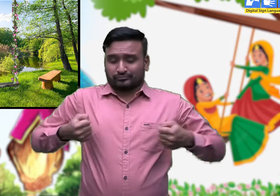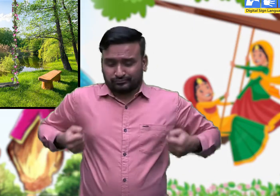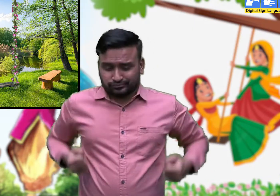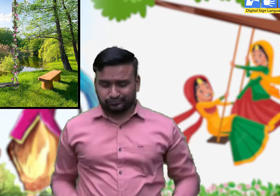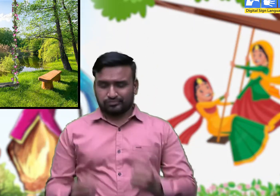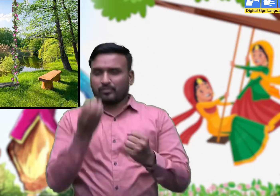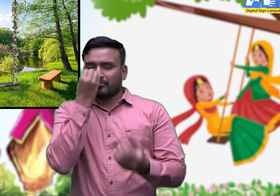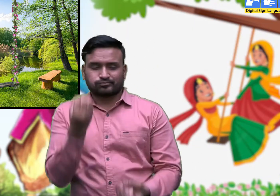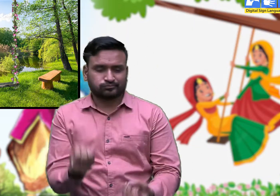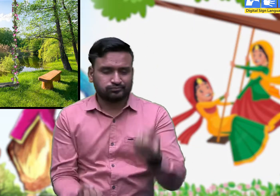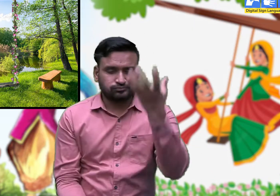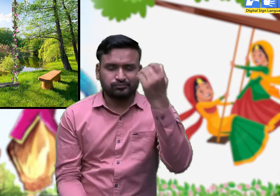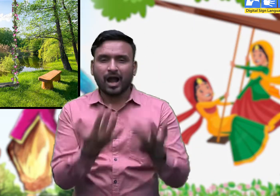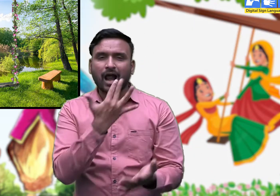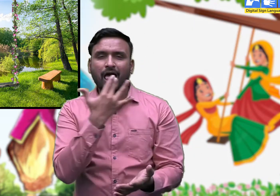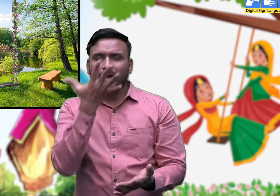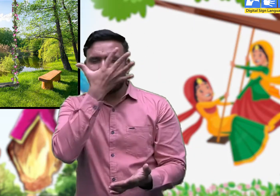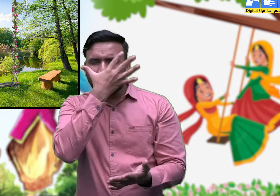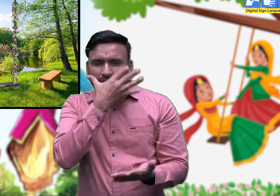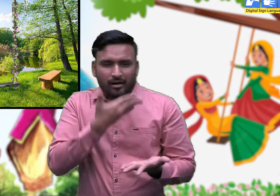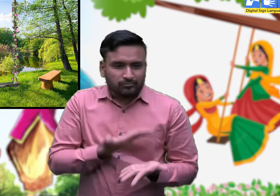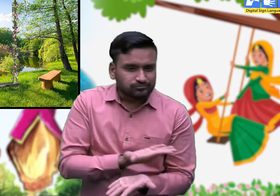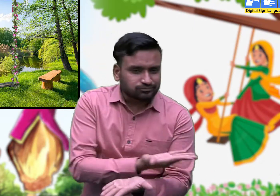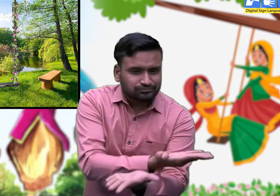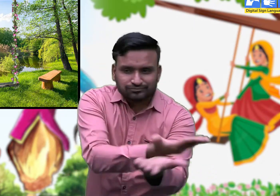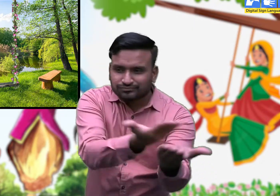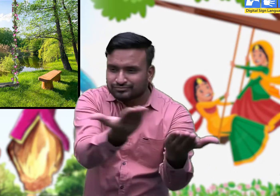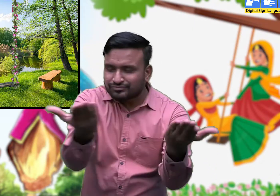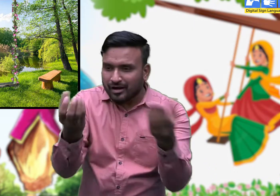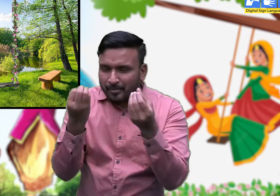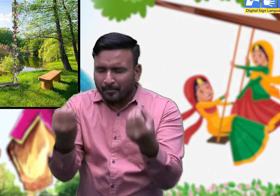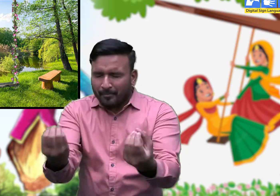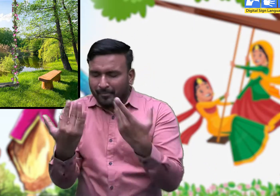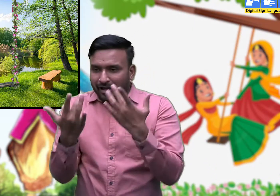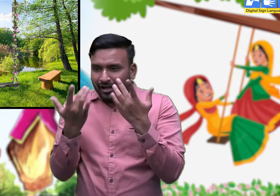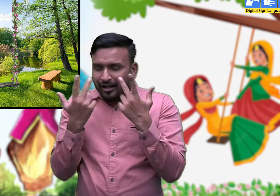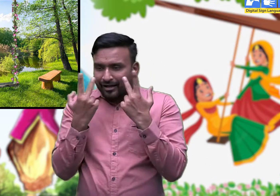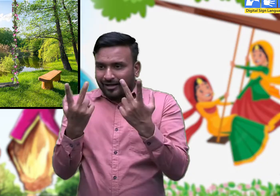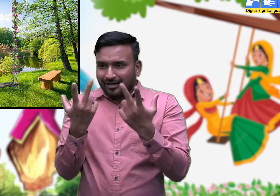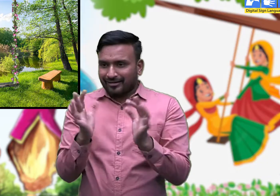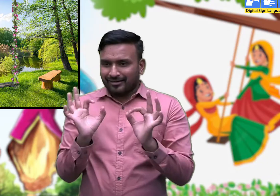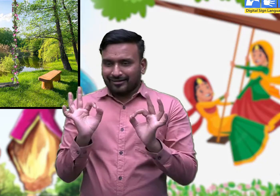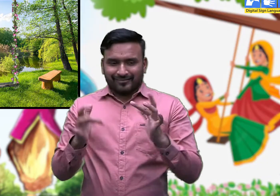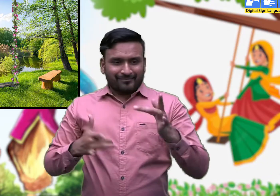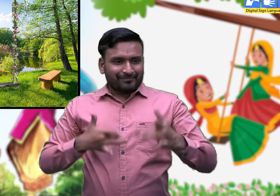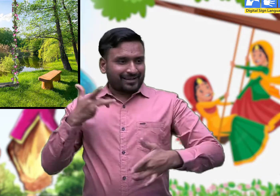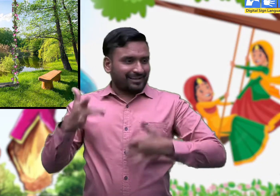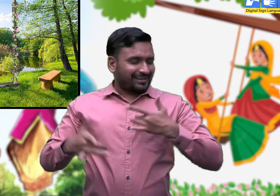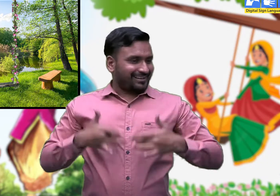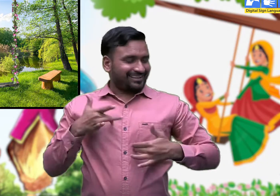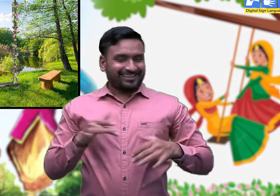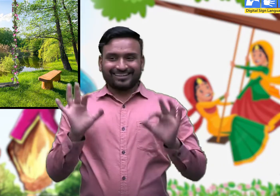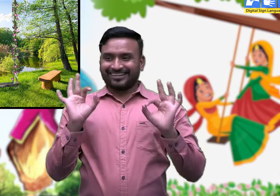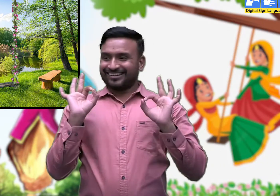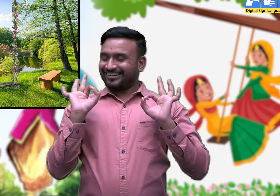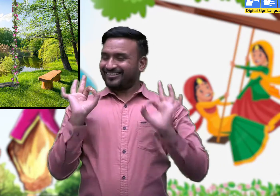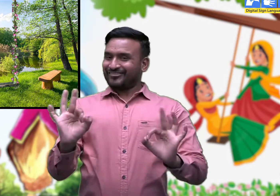हे री आई से रंगीली तीज,